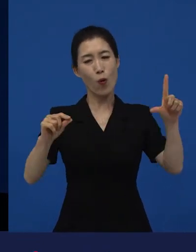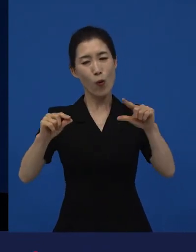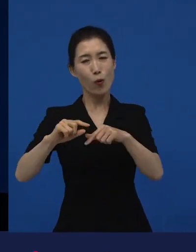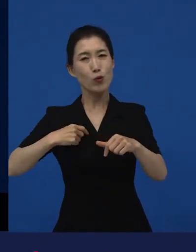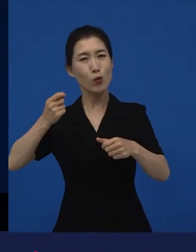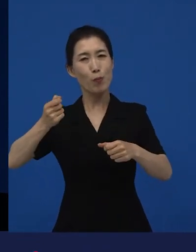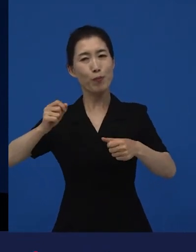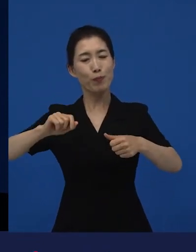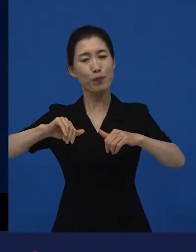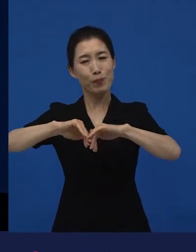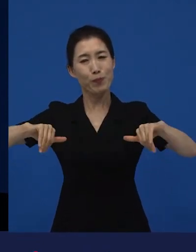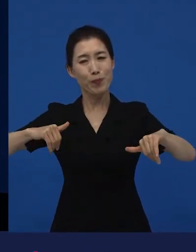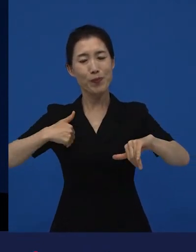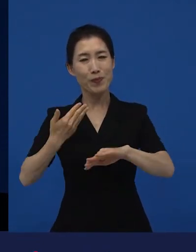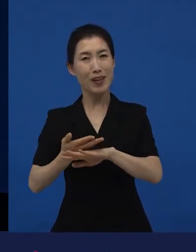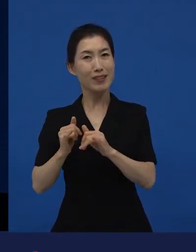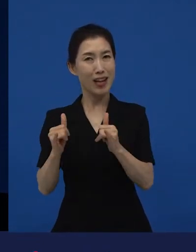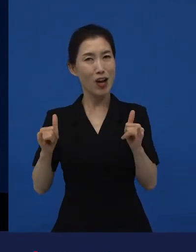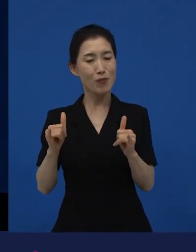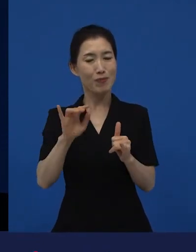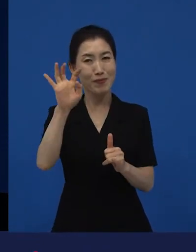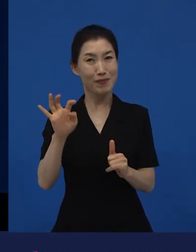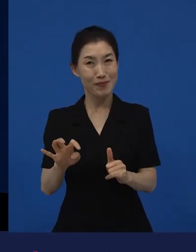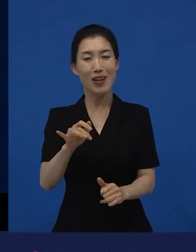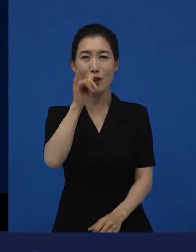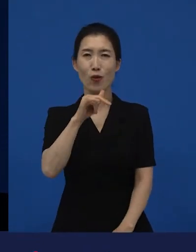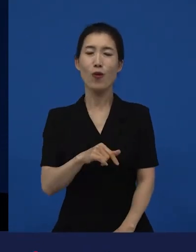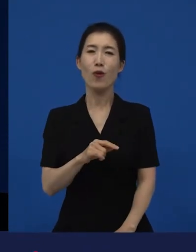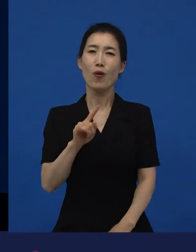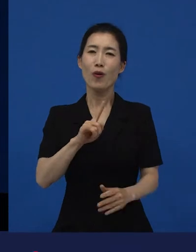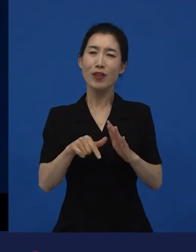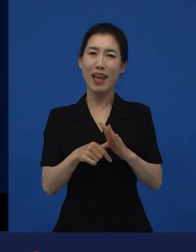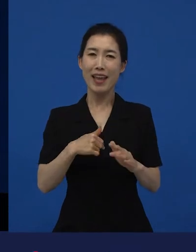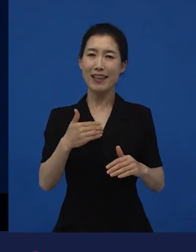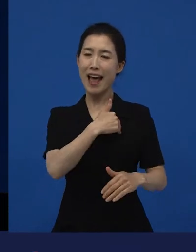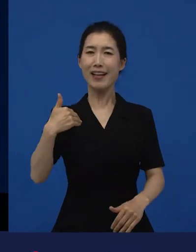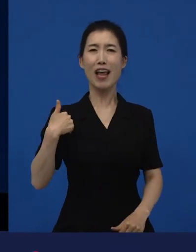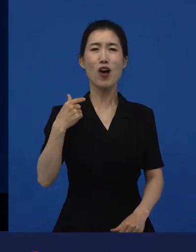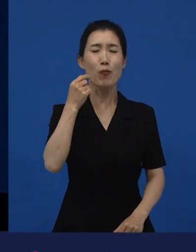이게 기쁠 때도 있고 또 어떤 때는 되게 자격지심이 들 때도 있고 그렇습니다.